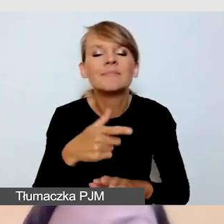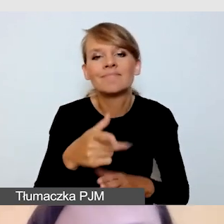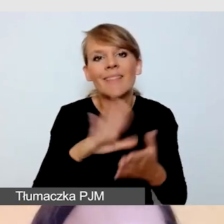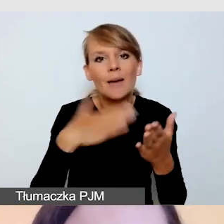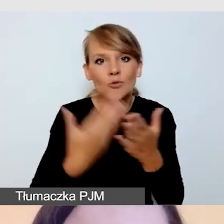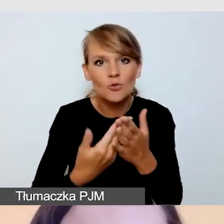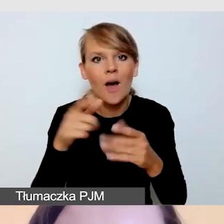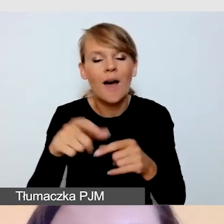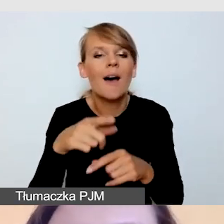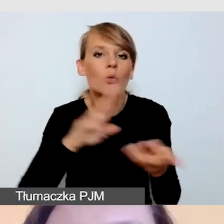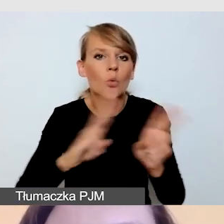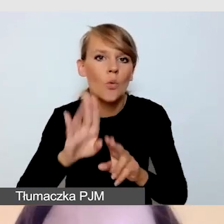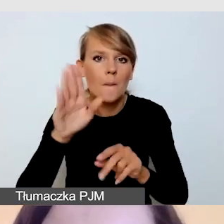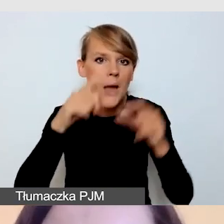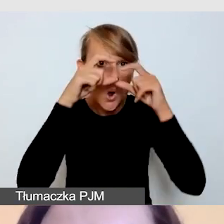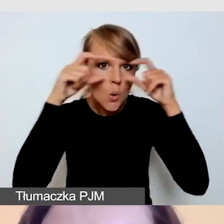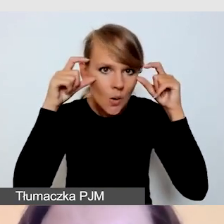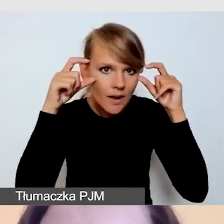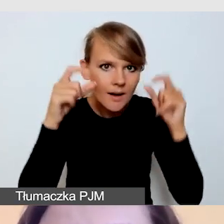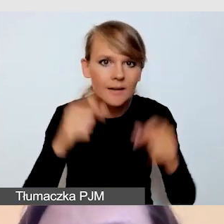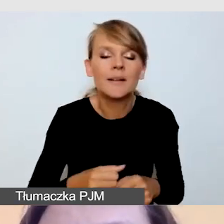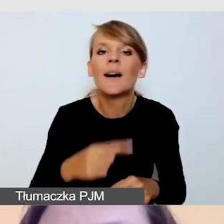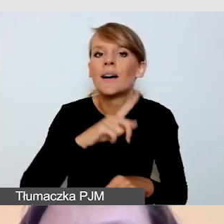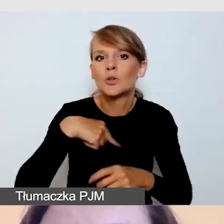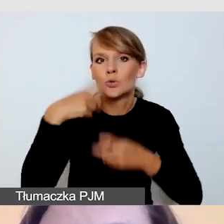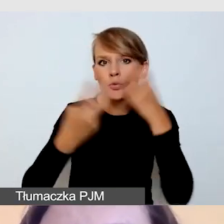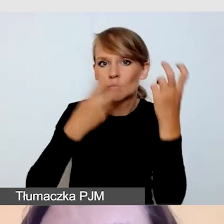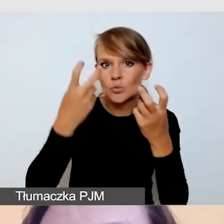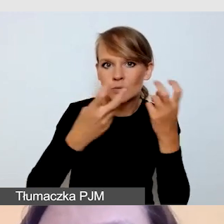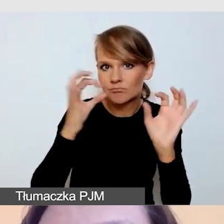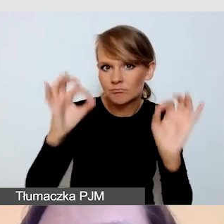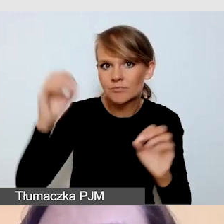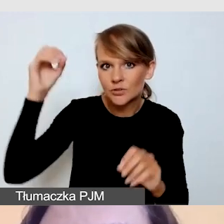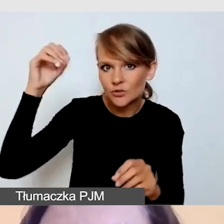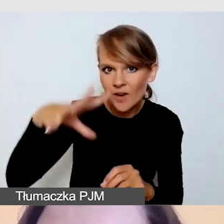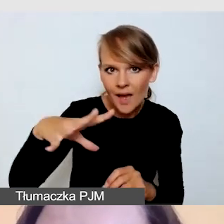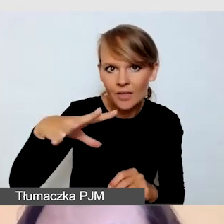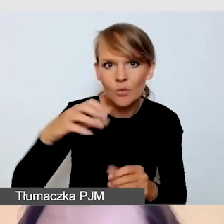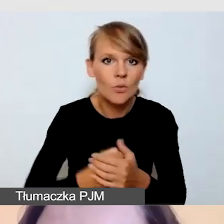Szukamy takiego oświetlenia, aby tłumacz nie odbijał nam się,